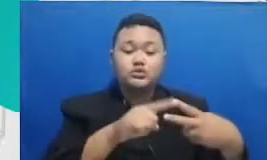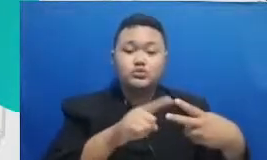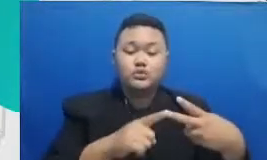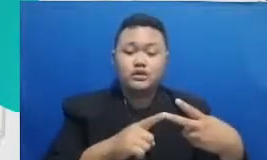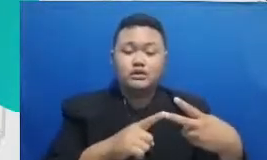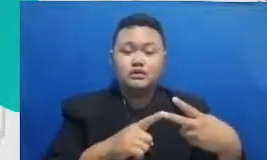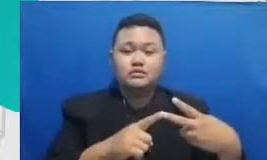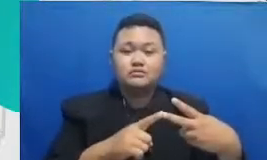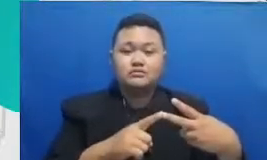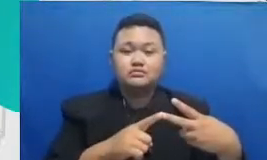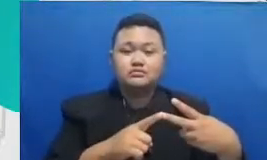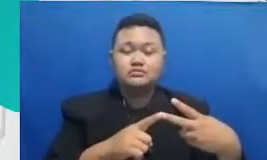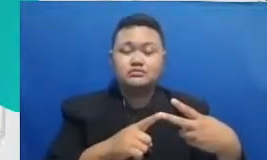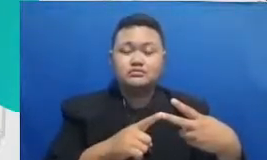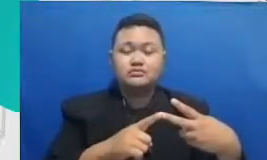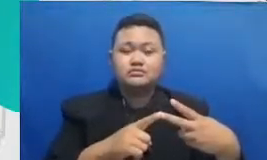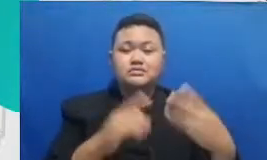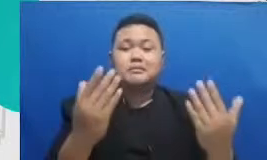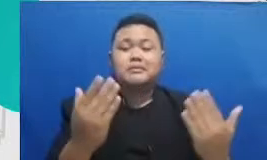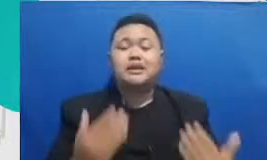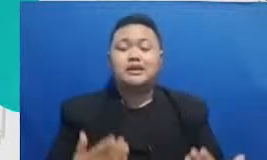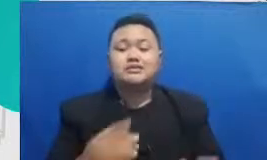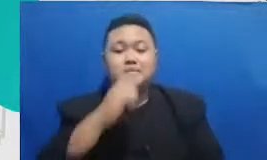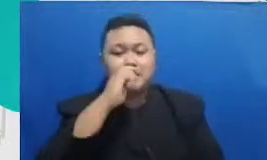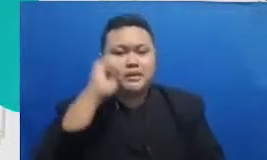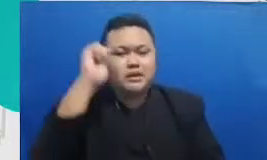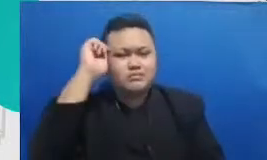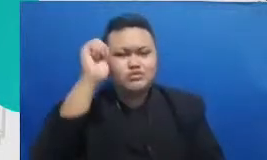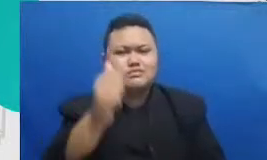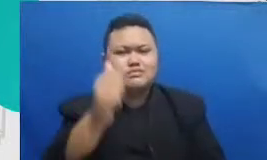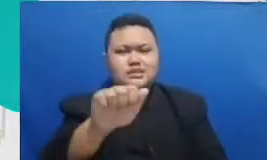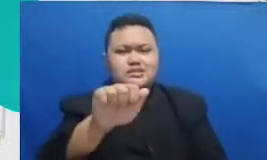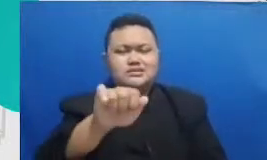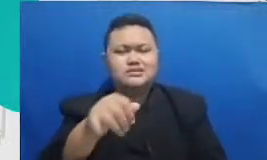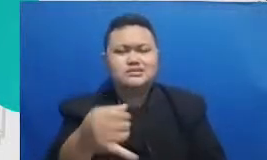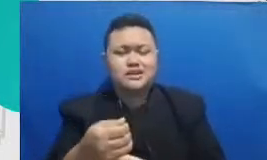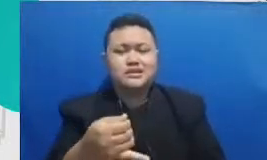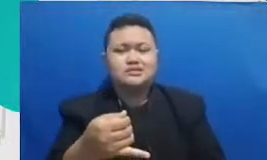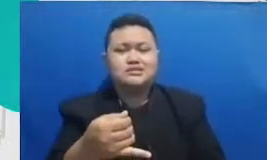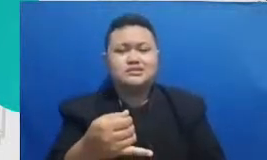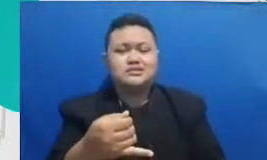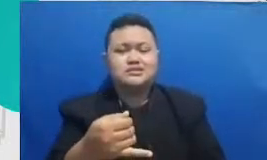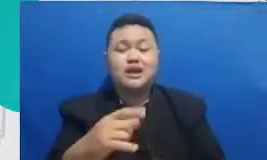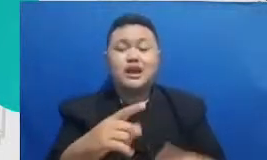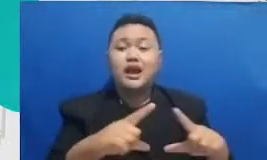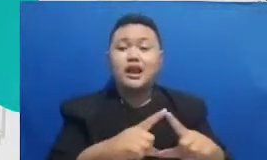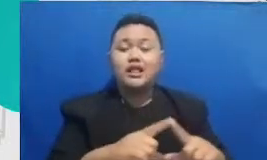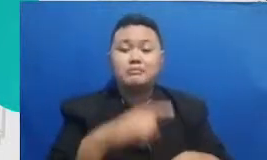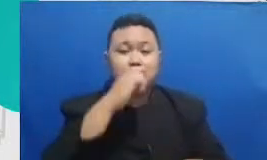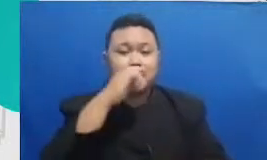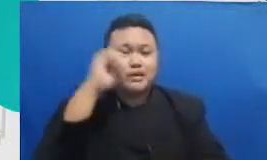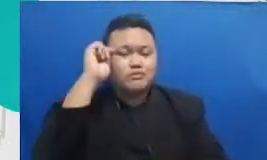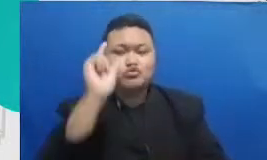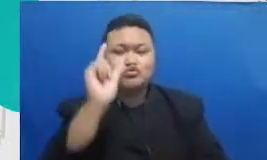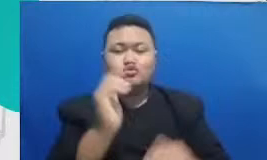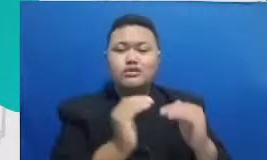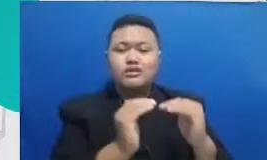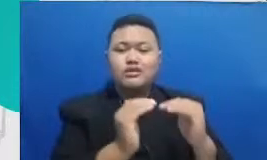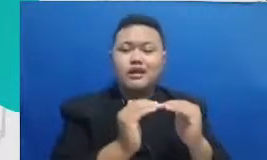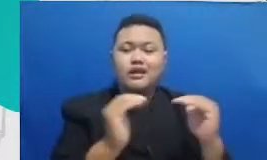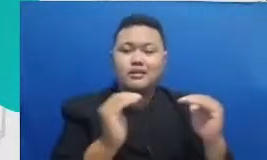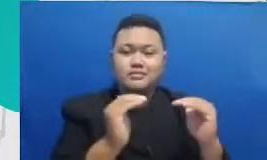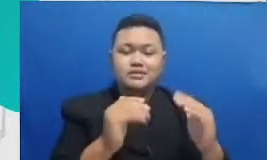bisa jadikan senjata bapak dan ibu untuk adaptasi teknologi pertama adalah aplikasi-aplikasi untuk